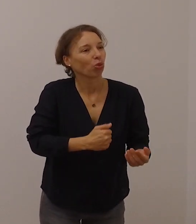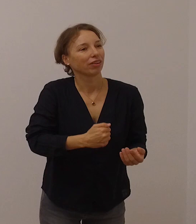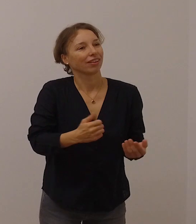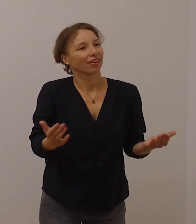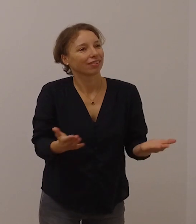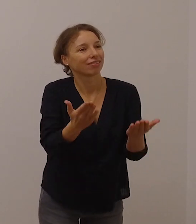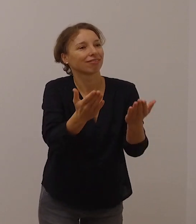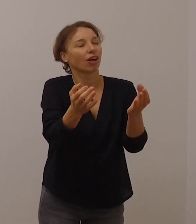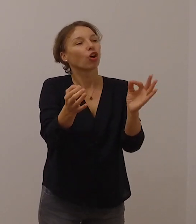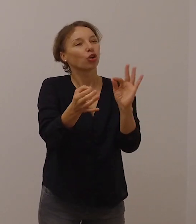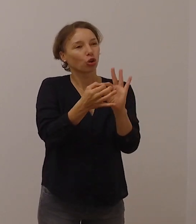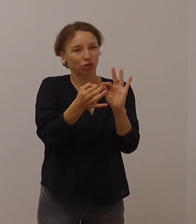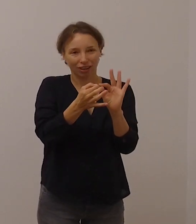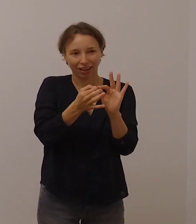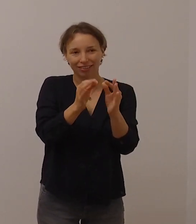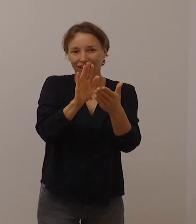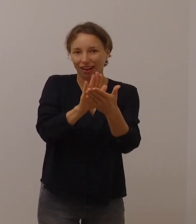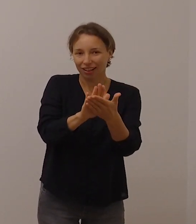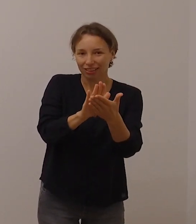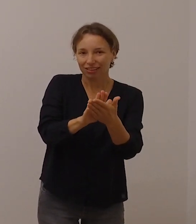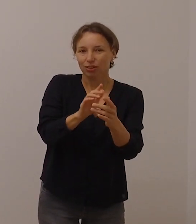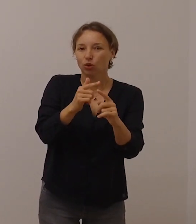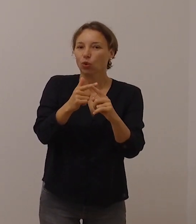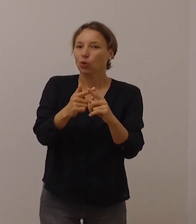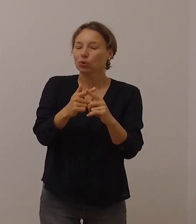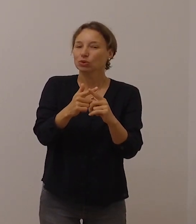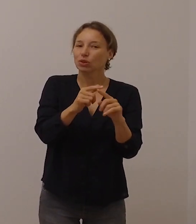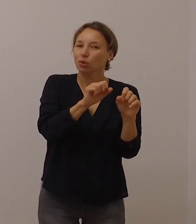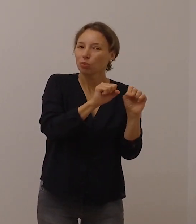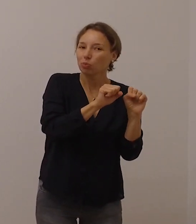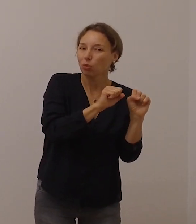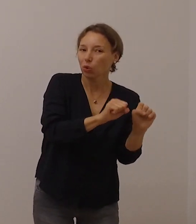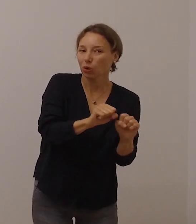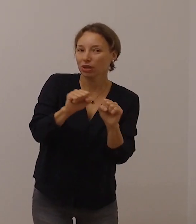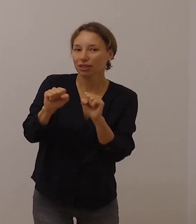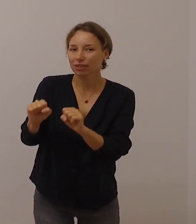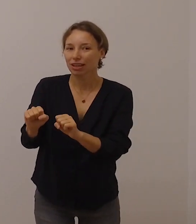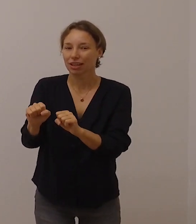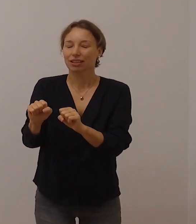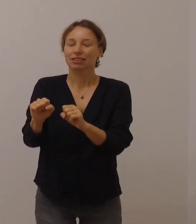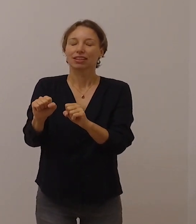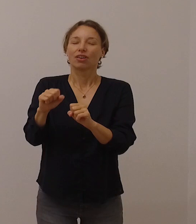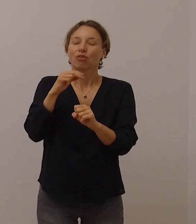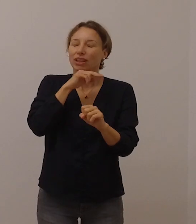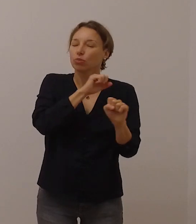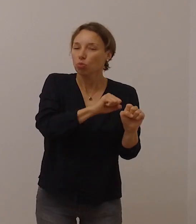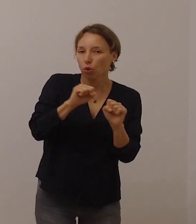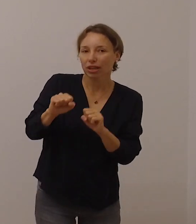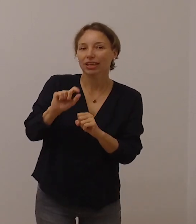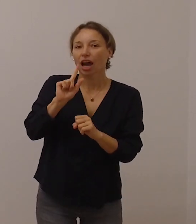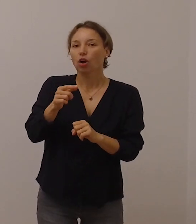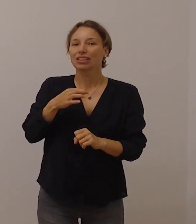und im Rahmen der gegebenen Möglichkeiten seelsorgliche Angebote in Anspruch zu nehmen.